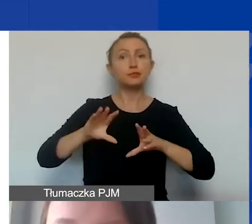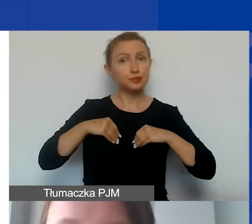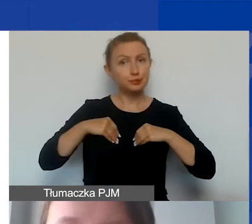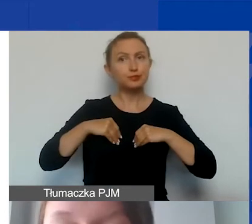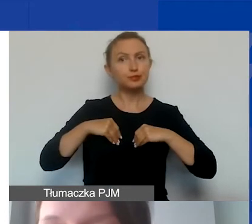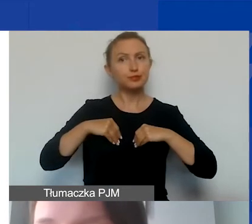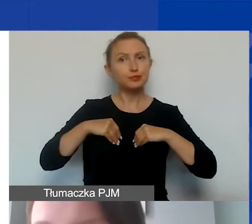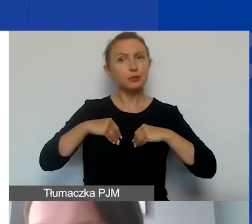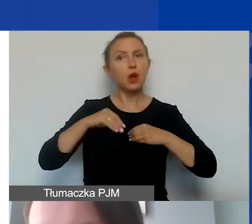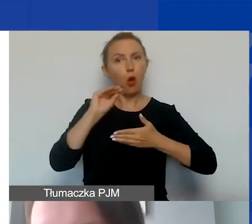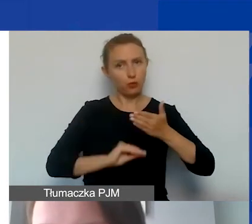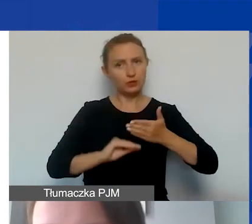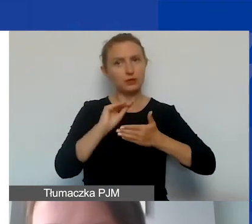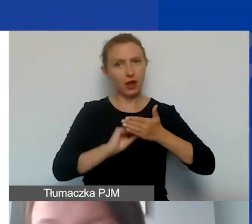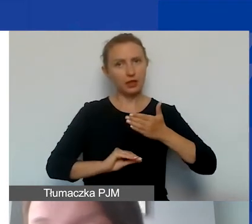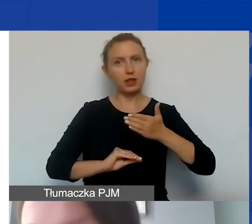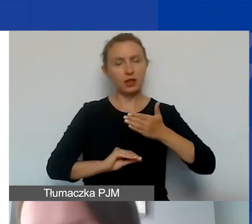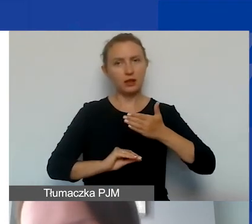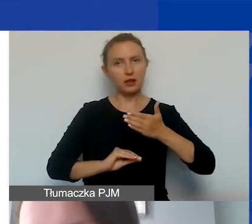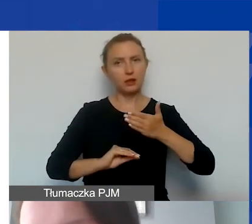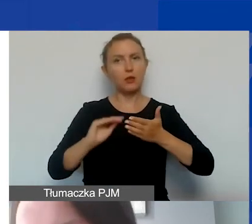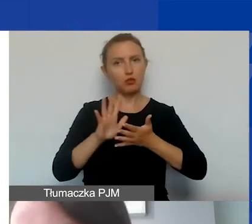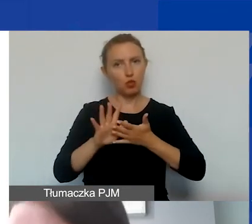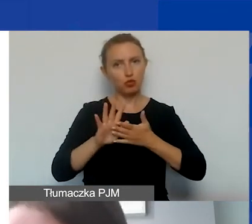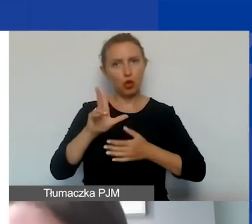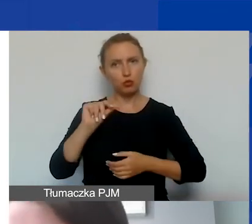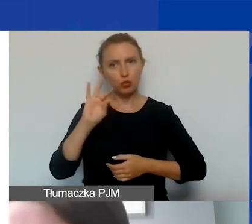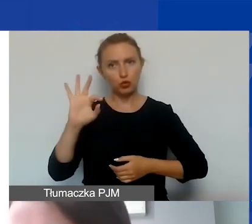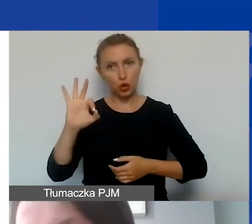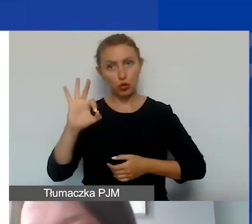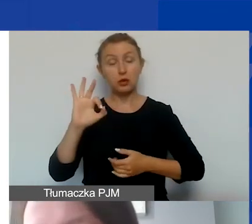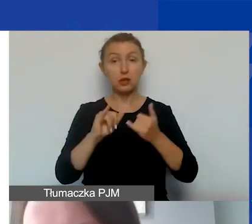i opisywane w kwotach brutto. Jeżeli są w kwotach brutto,